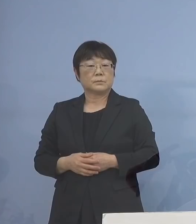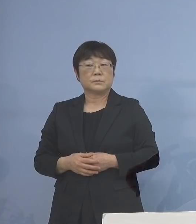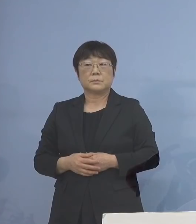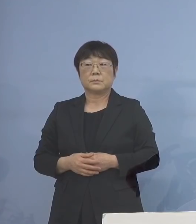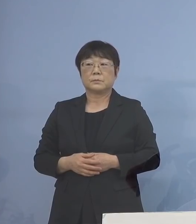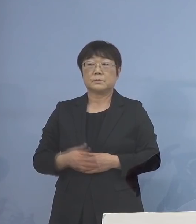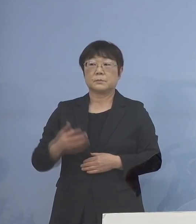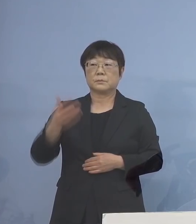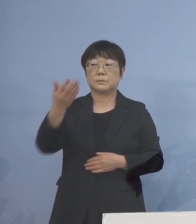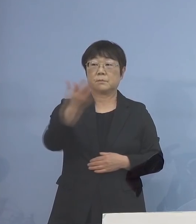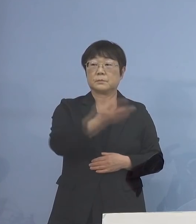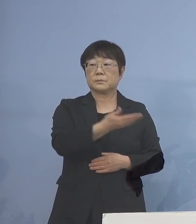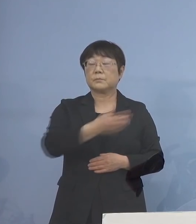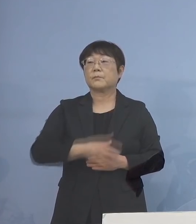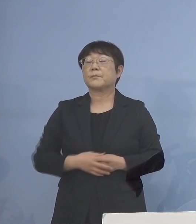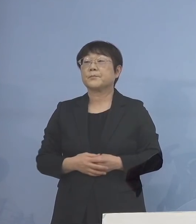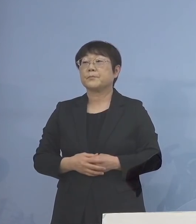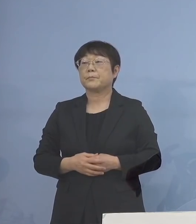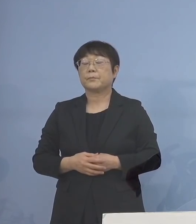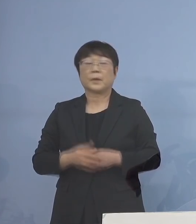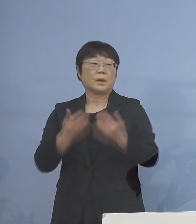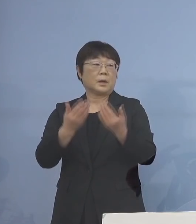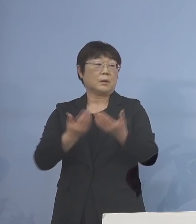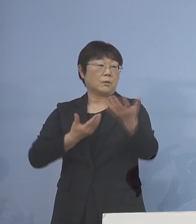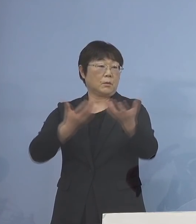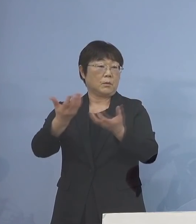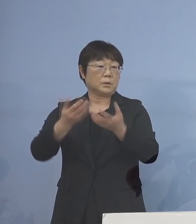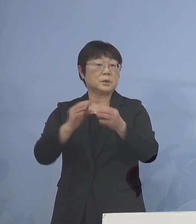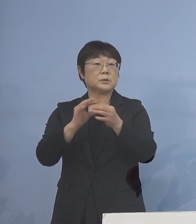（毎日新聞社） 分散登校に関連してなんですけれど